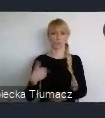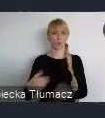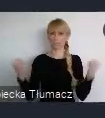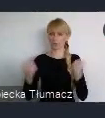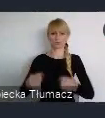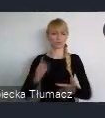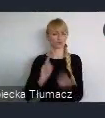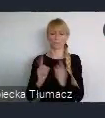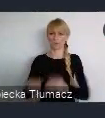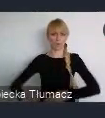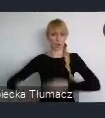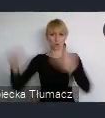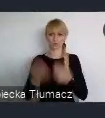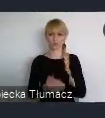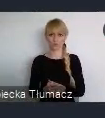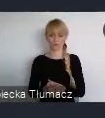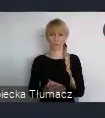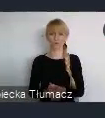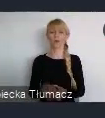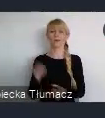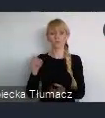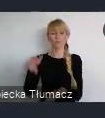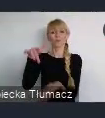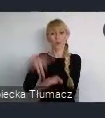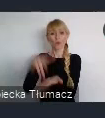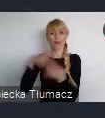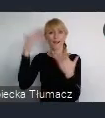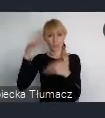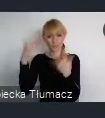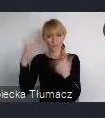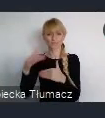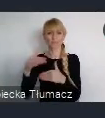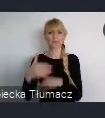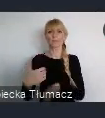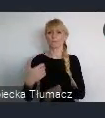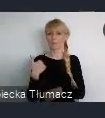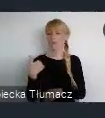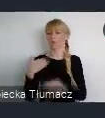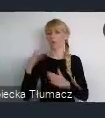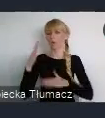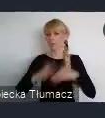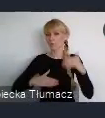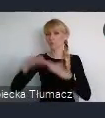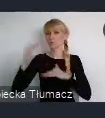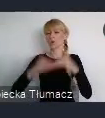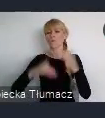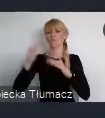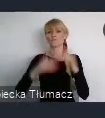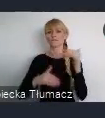To tu właśnie był zlokalizowany, wcześniej wybudowany przez ślązaków niemieckiego pochodzenia przemysł.